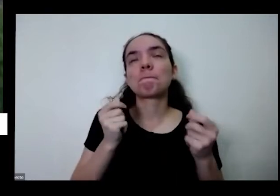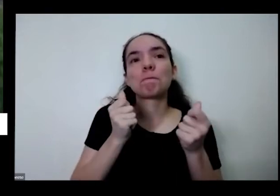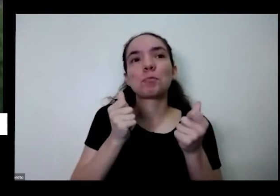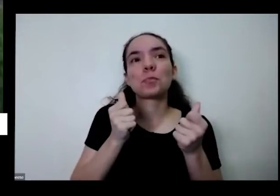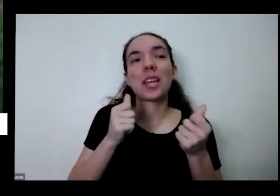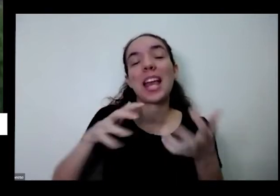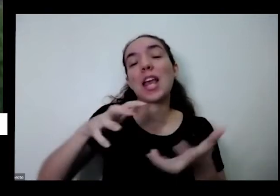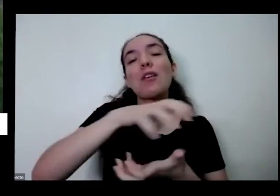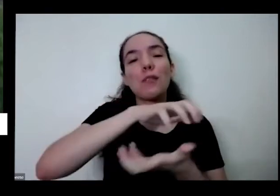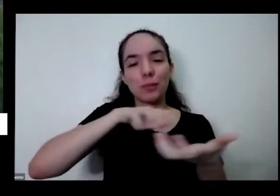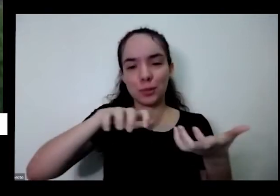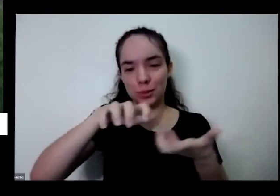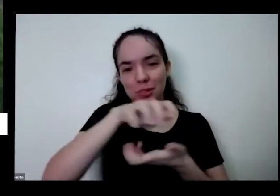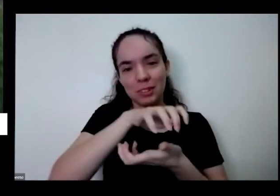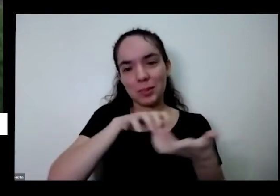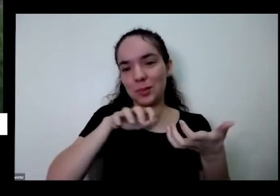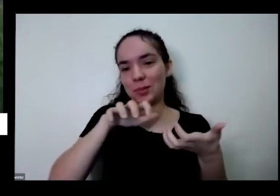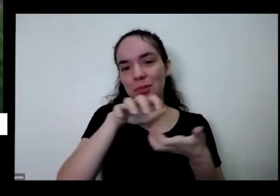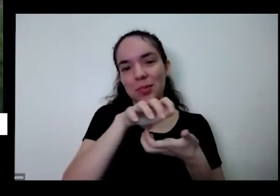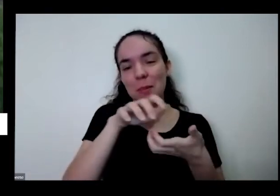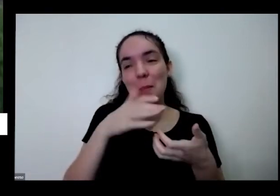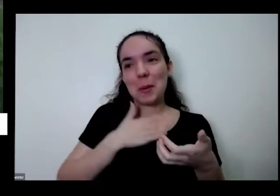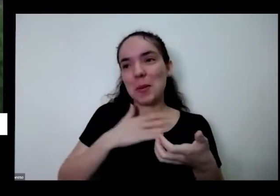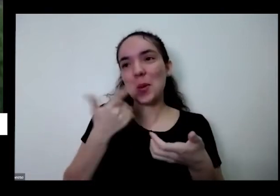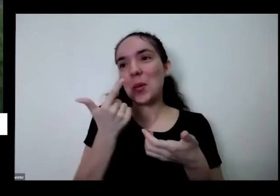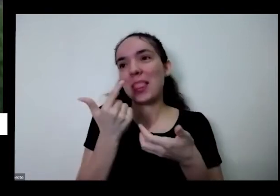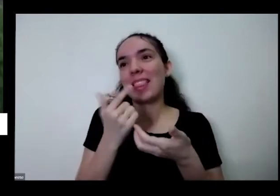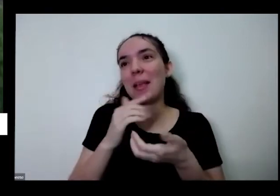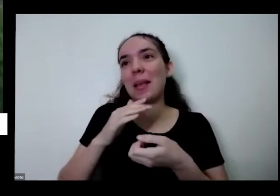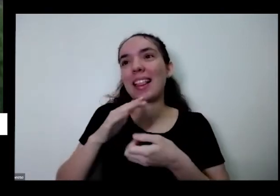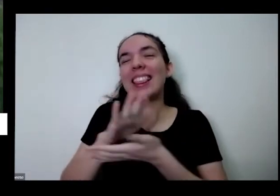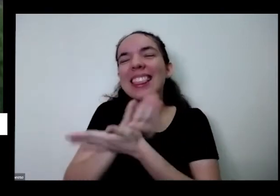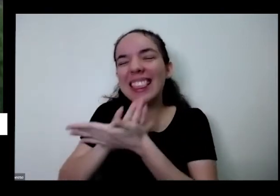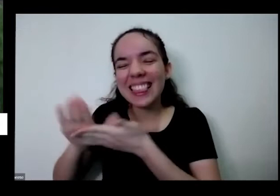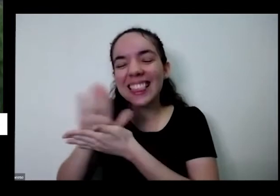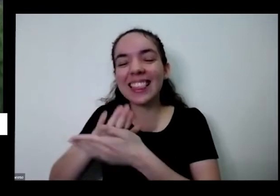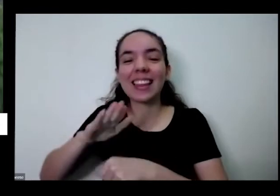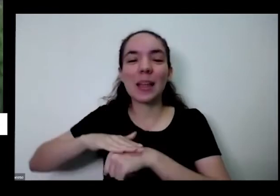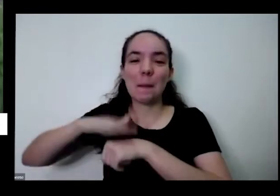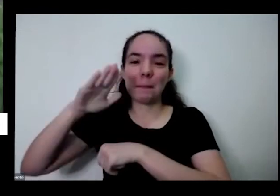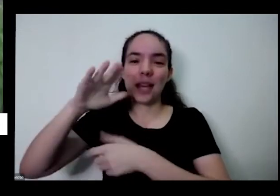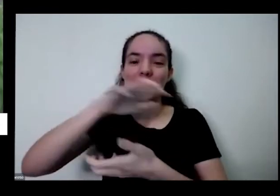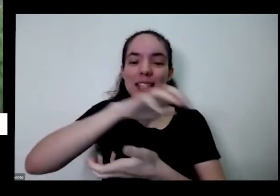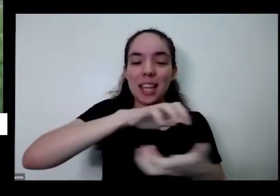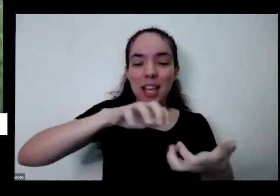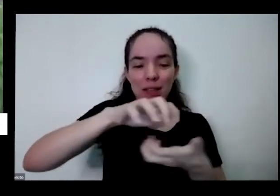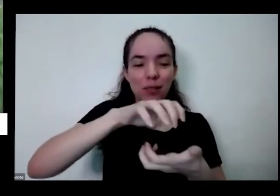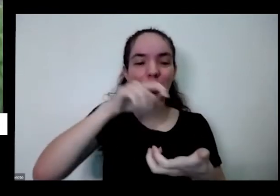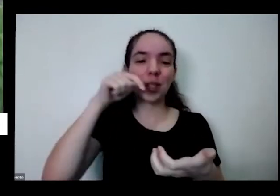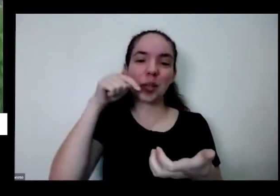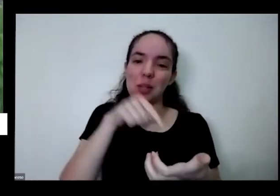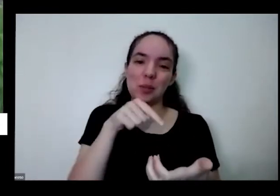não tem nada mais revolucionária é produzir o próprio alimento Tem uma amiga minha que disse